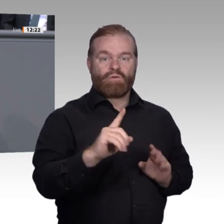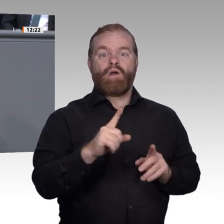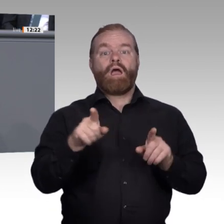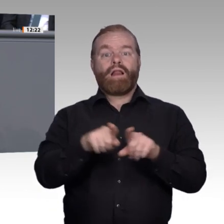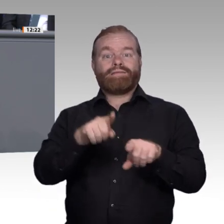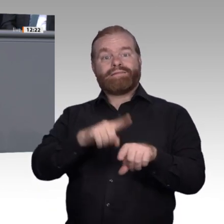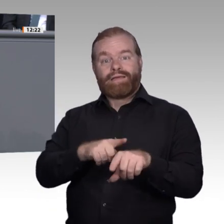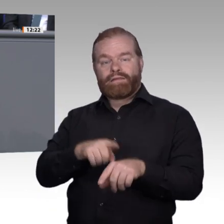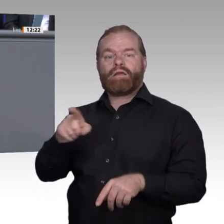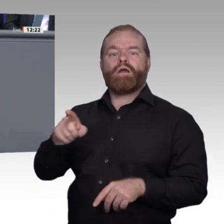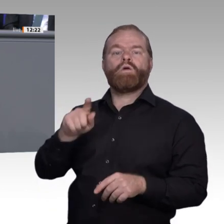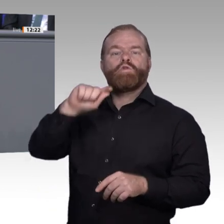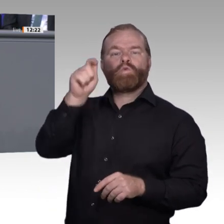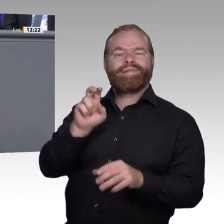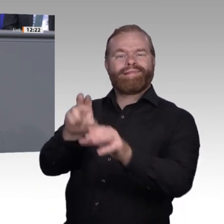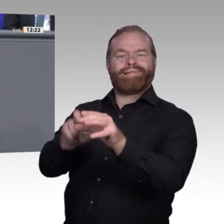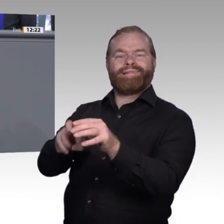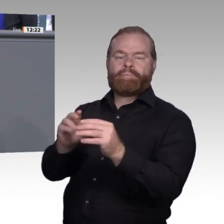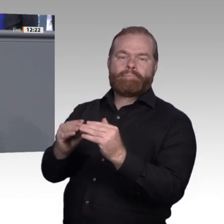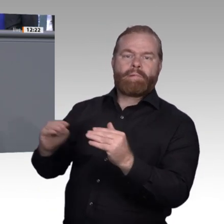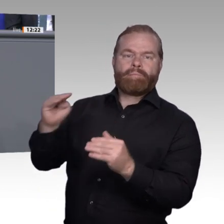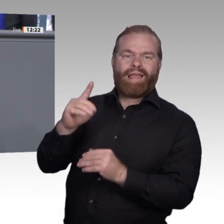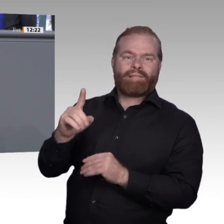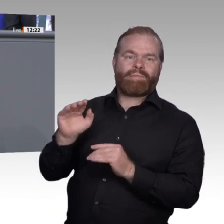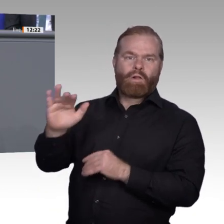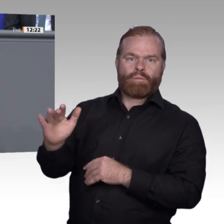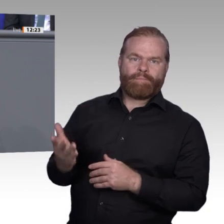Enquete-Kommission, die sich mit den Anforderungen der digitalen Arbeitswelt an berufsbildenden